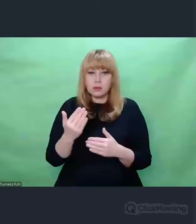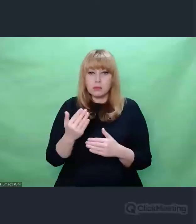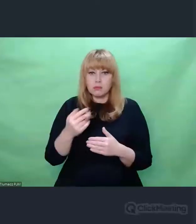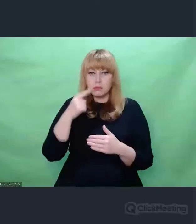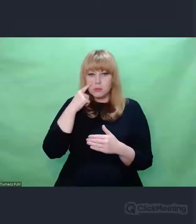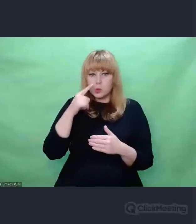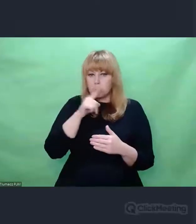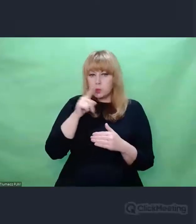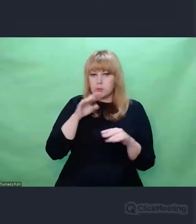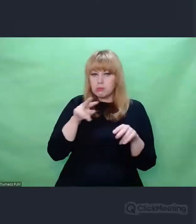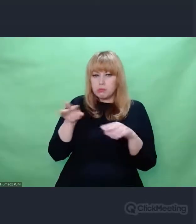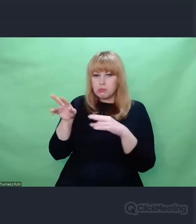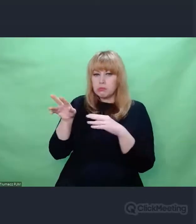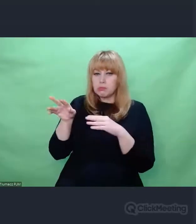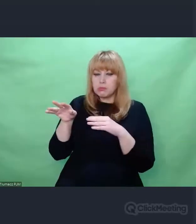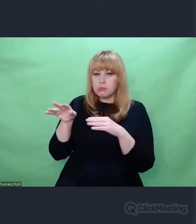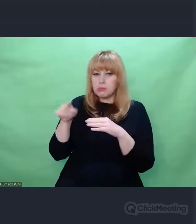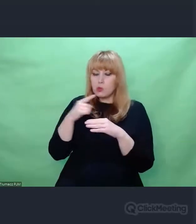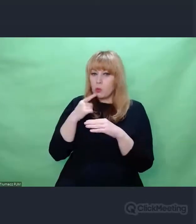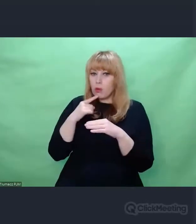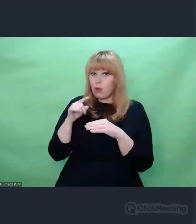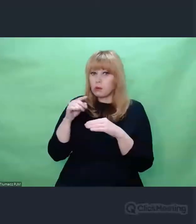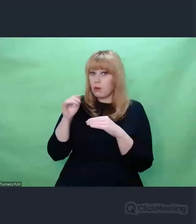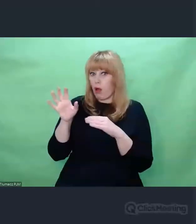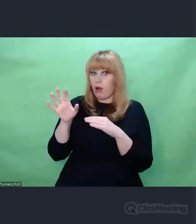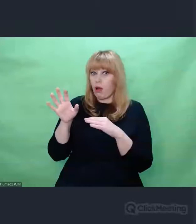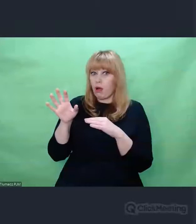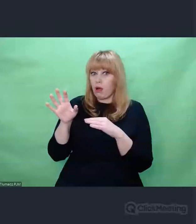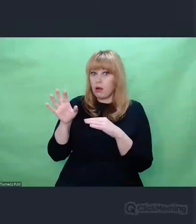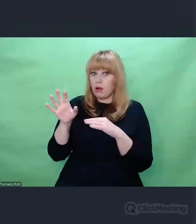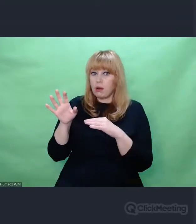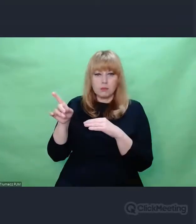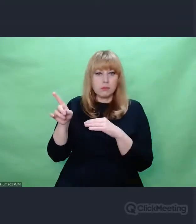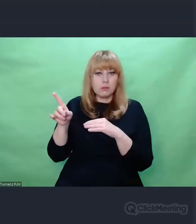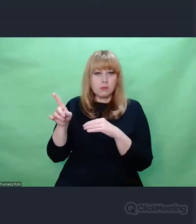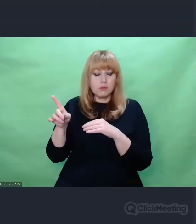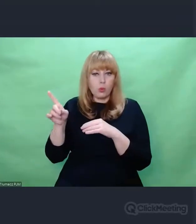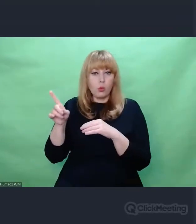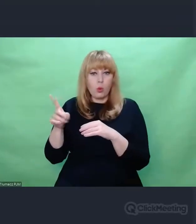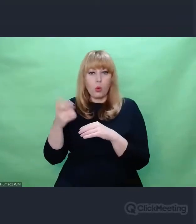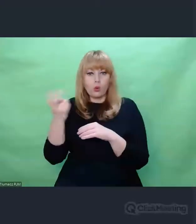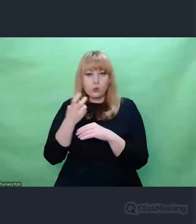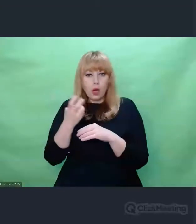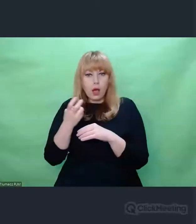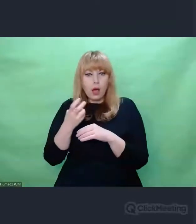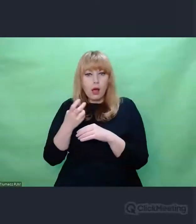kiedy stwierdzamy, że coś jest, do obszaru przejawiania się,